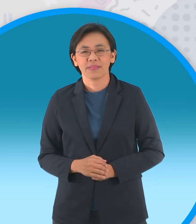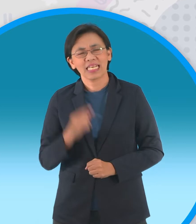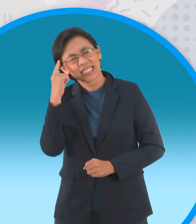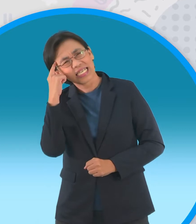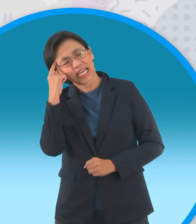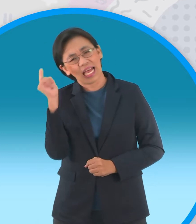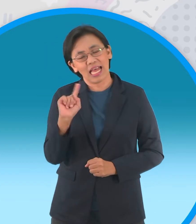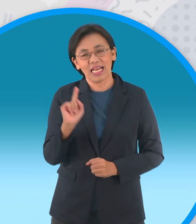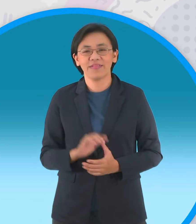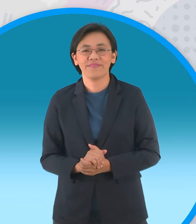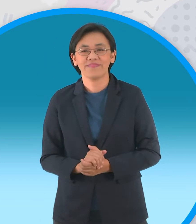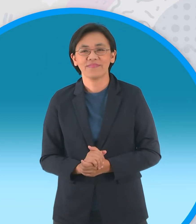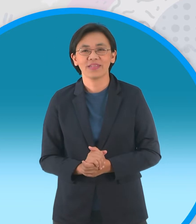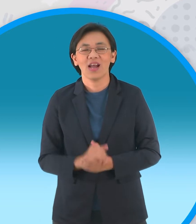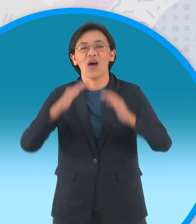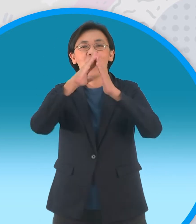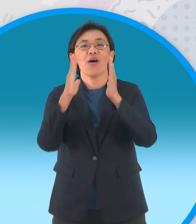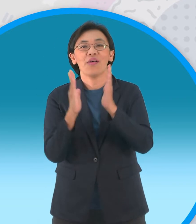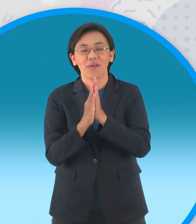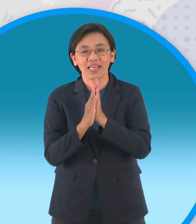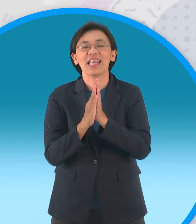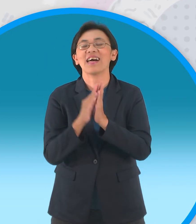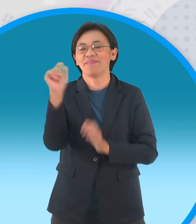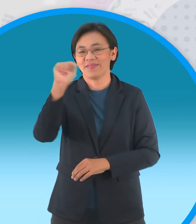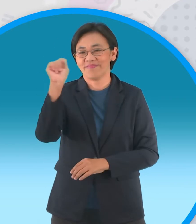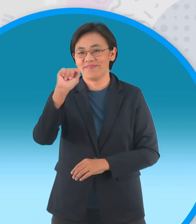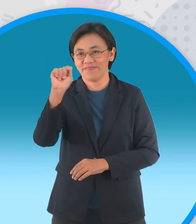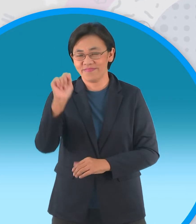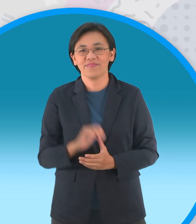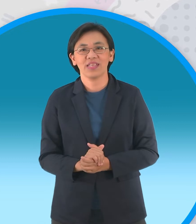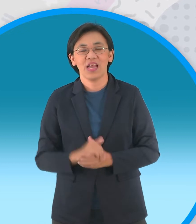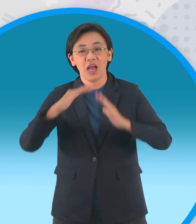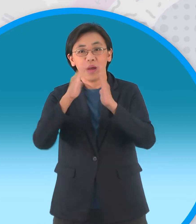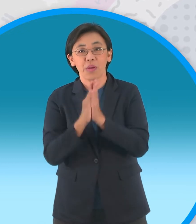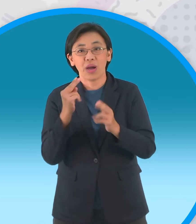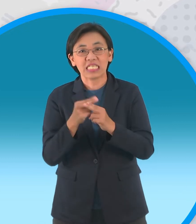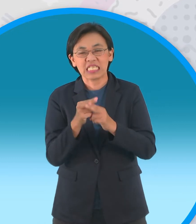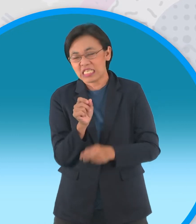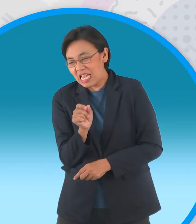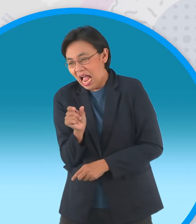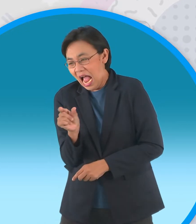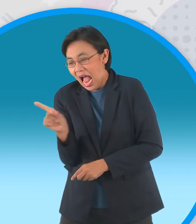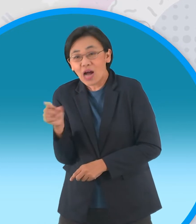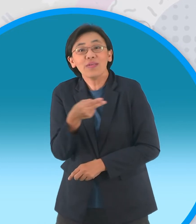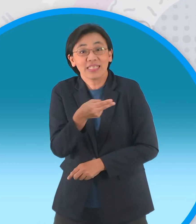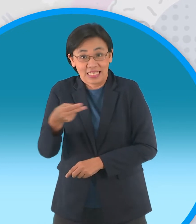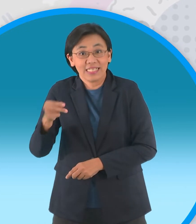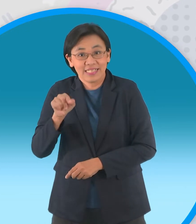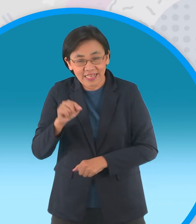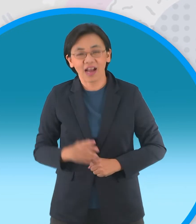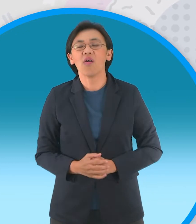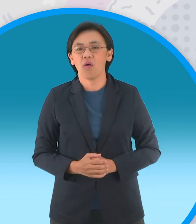วัดพระแก้วหรือว่าที่เราเรียกเต็มว่า วัดพระศรีรัตนศาสดารามนะจ๊ะเป็นว่าที่ใครมา